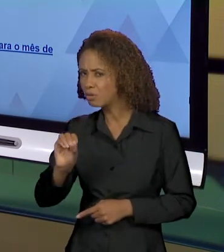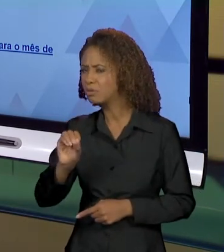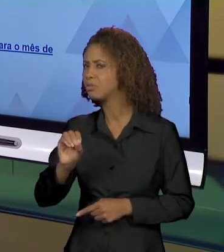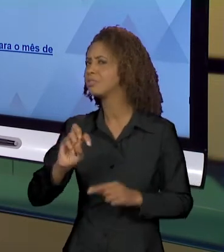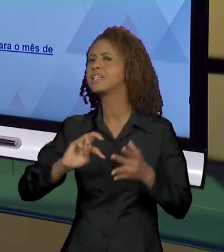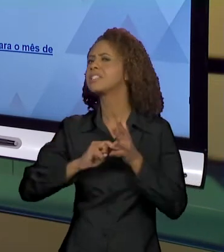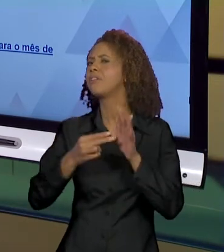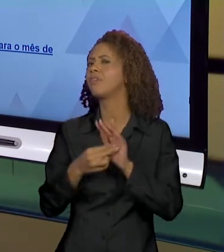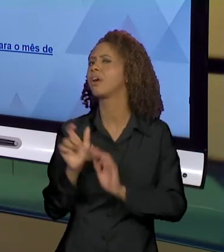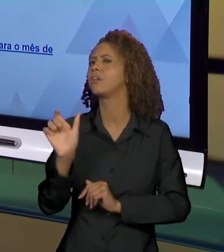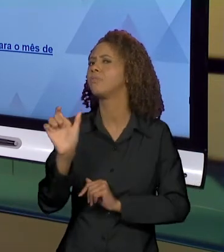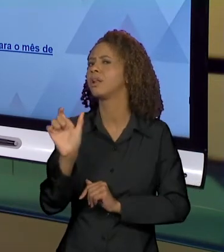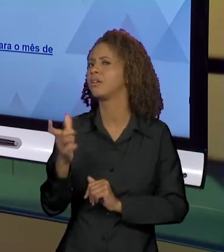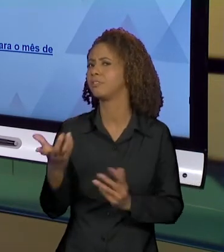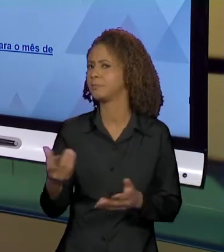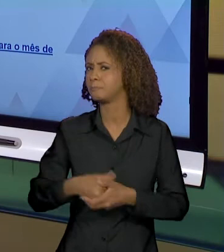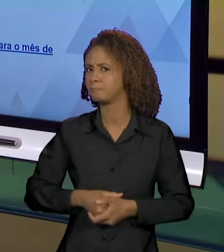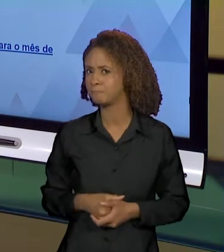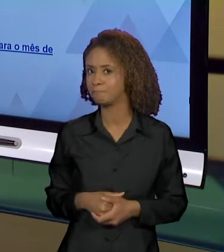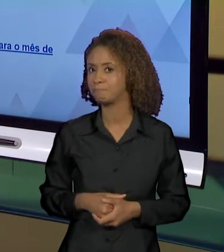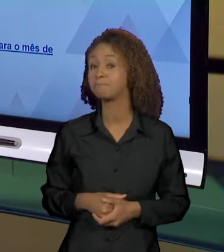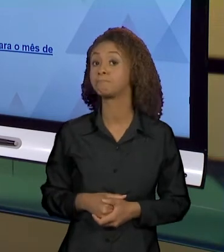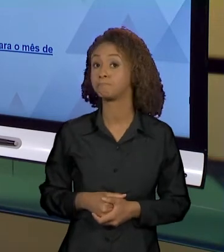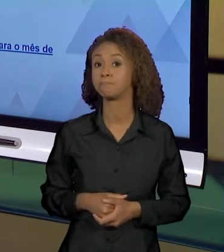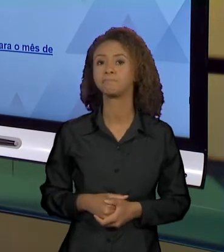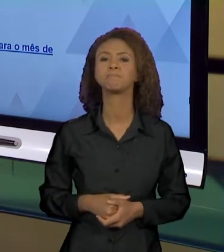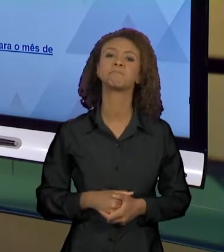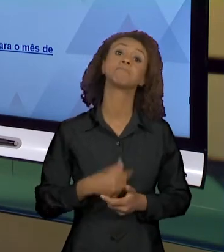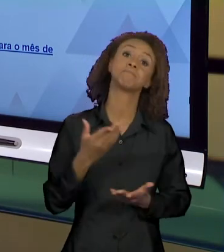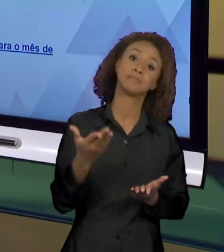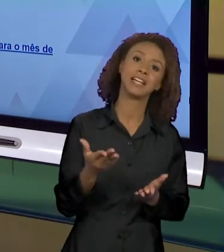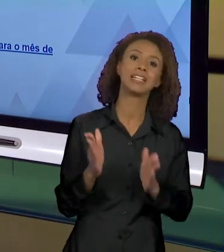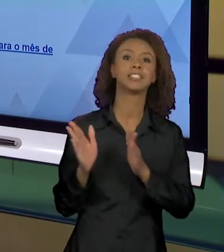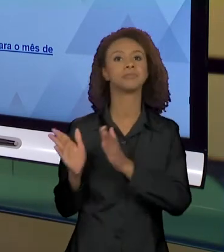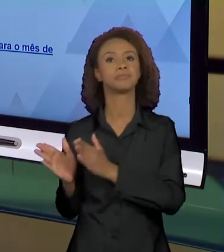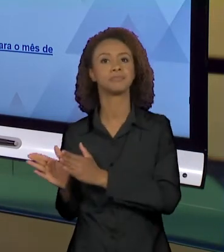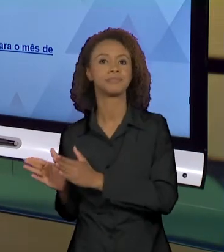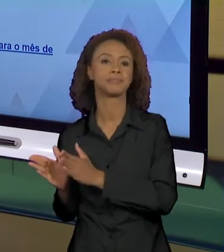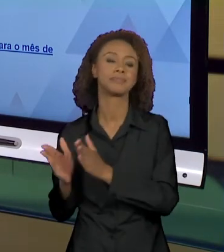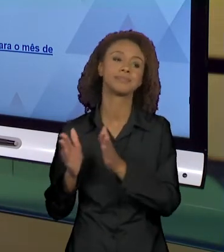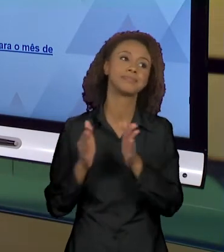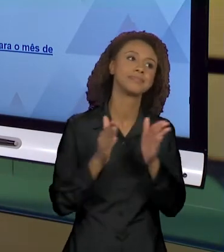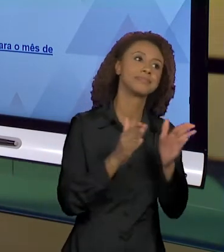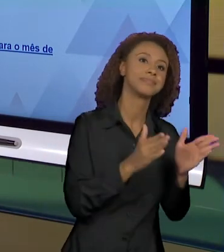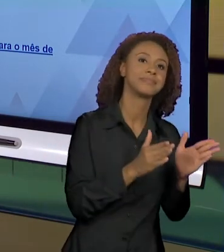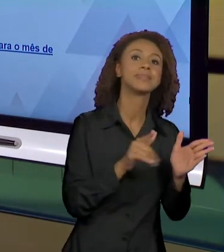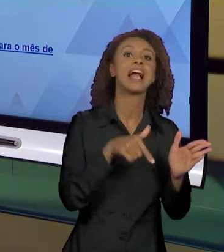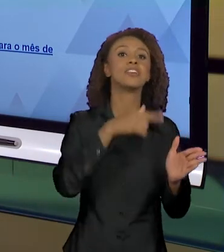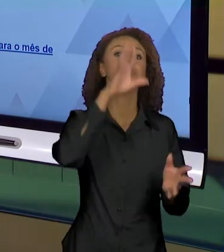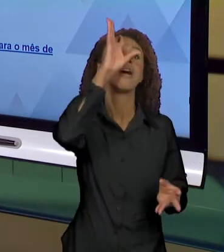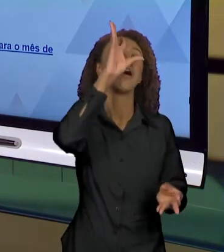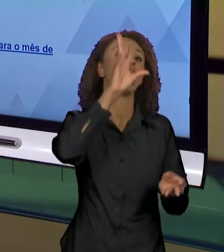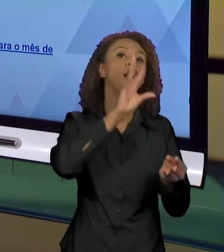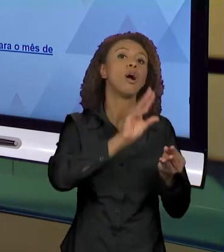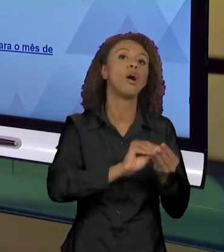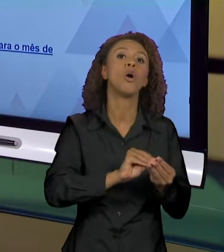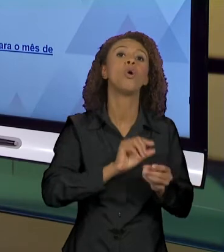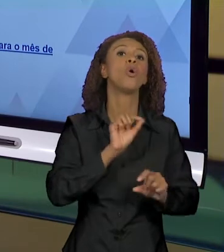SENTIDOS QUE NÓS TEMOS SOBRE O INFERNO? A GENTE VAI RECORRER POSSIVELMENTE AO DISCURSO FUNDADOR